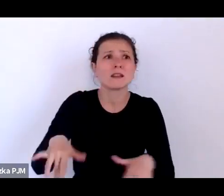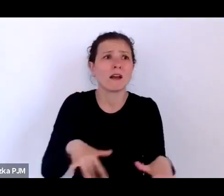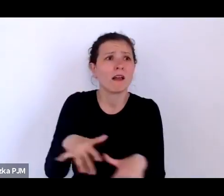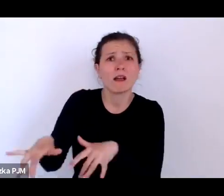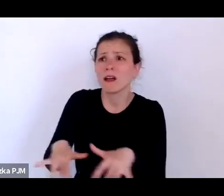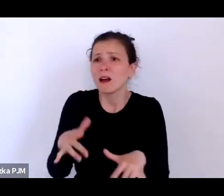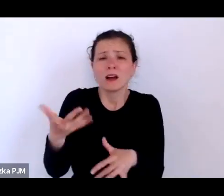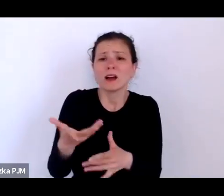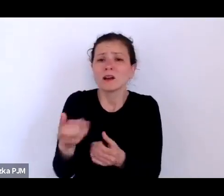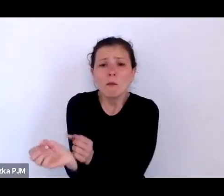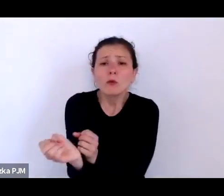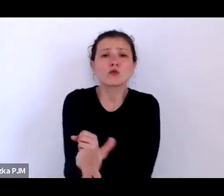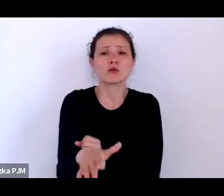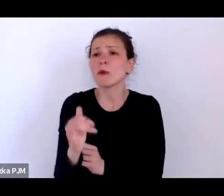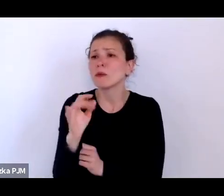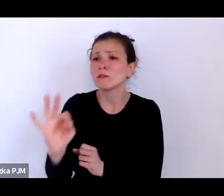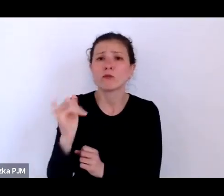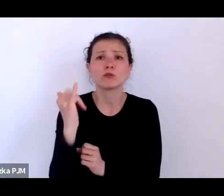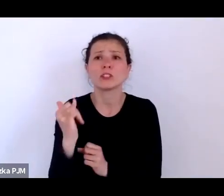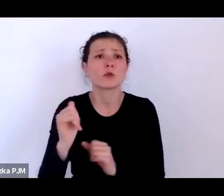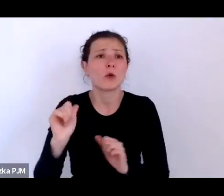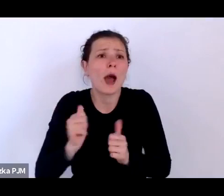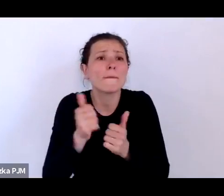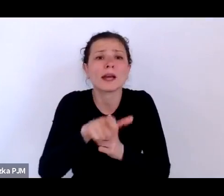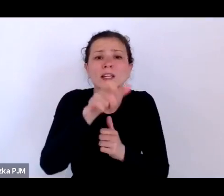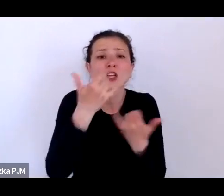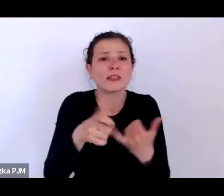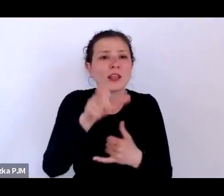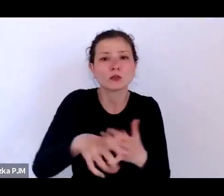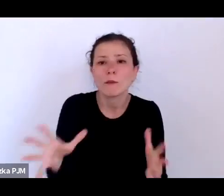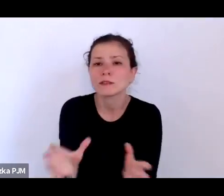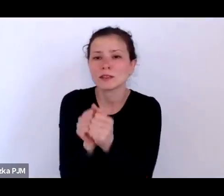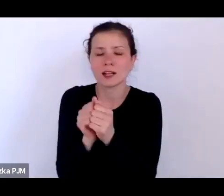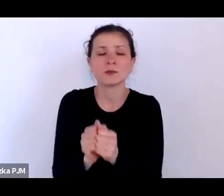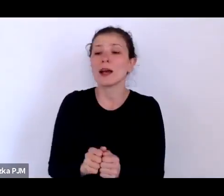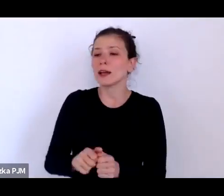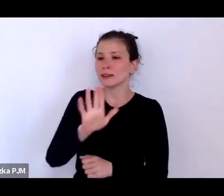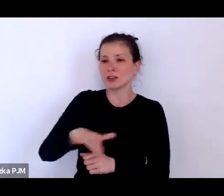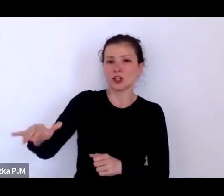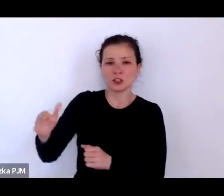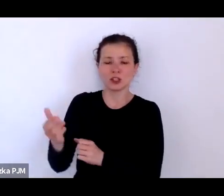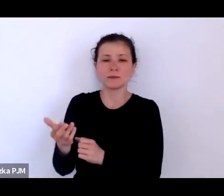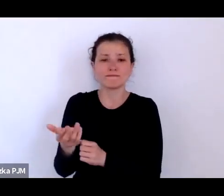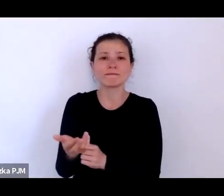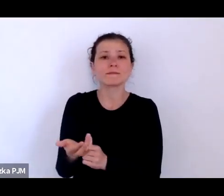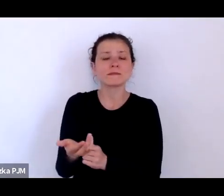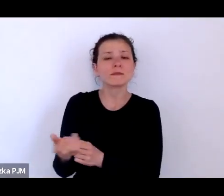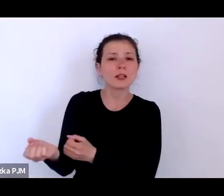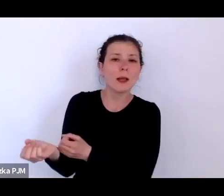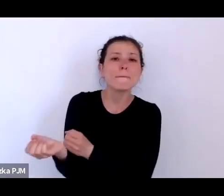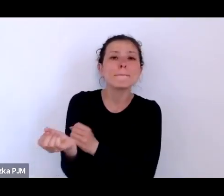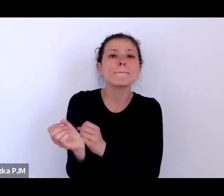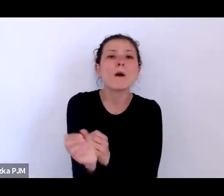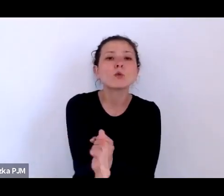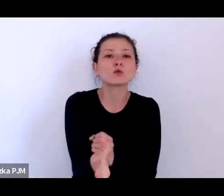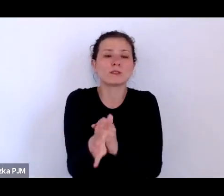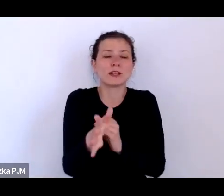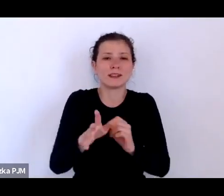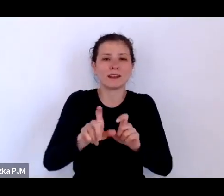No więc te dzieci podrzucane w międzywojniu one zdecydowane częściej były podrzucane z myślą o tym